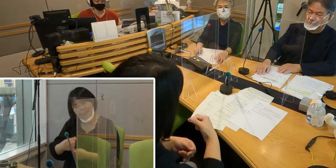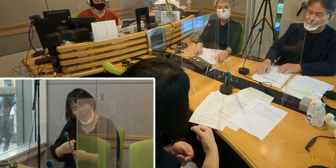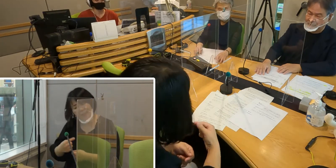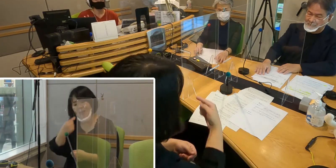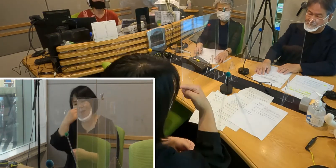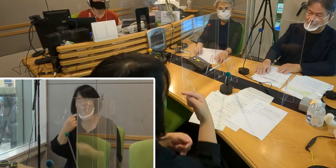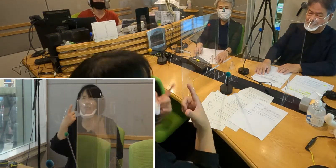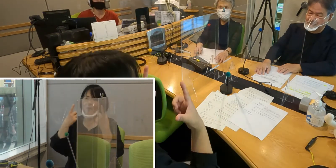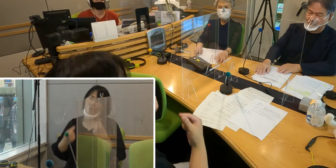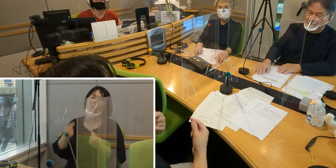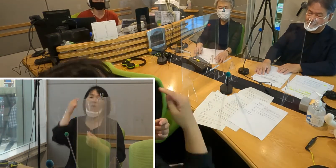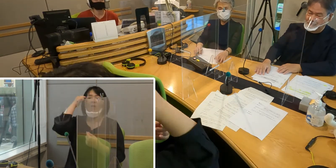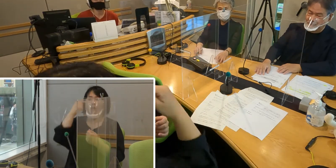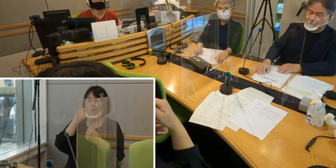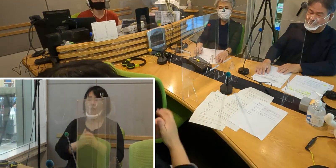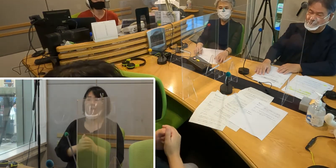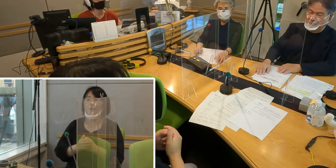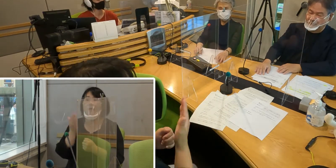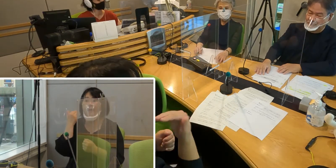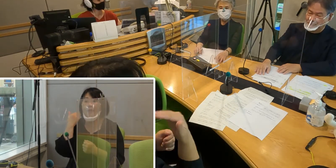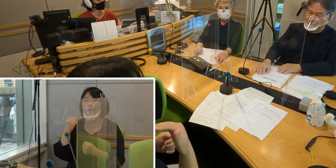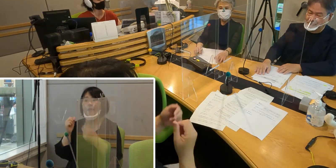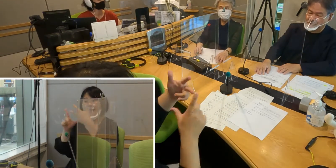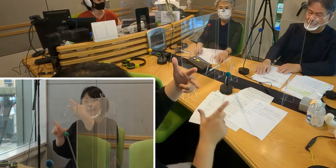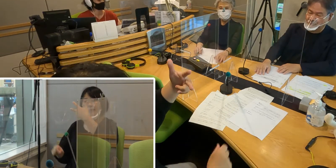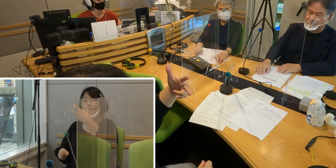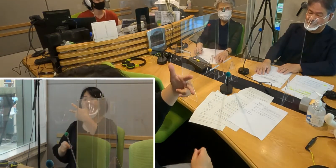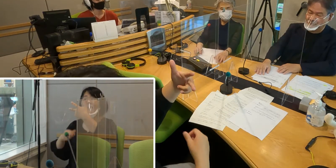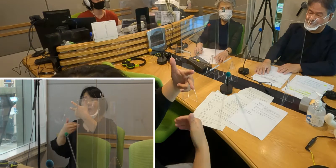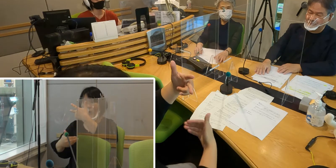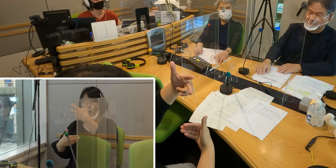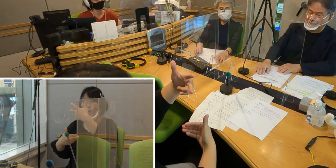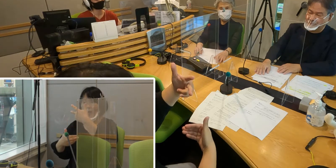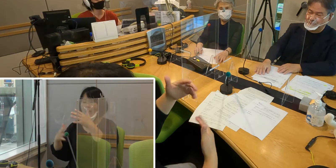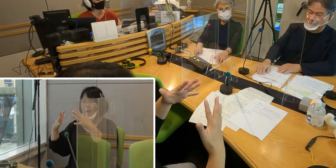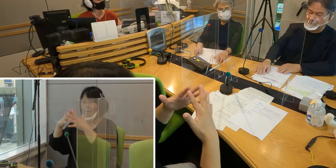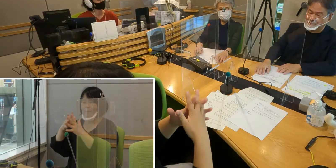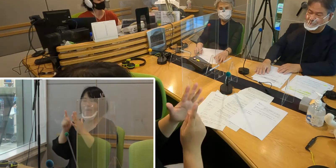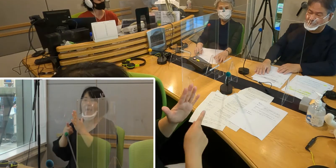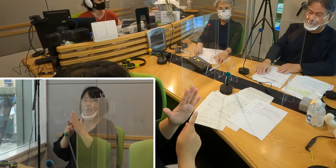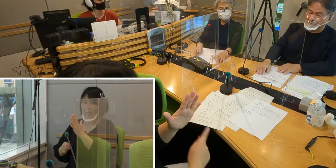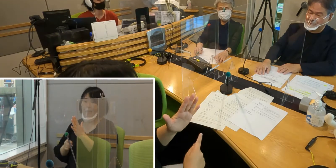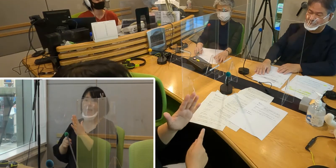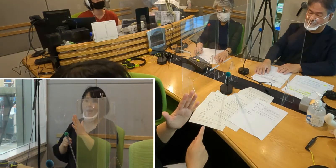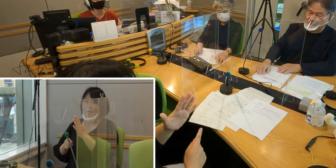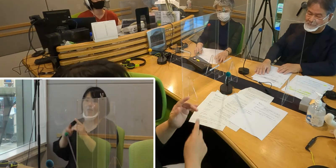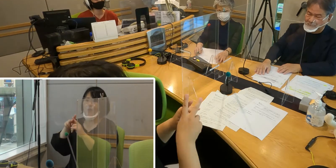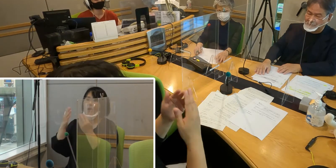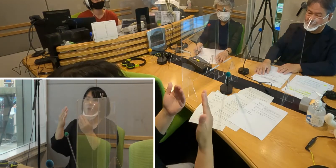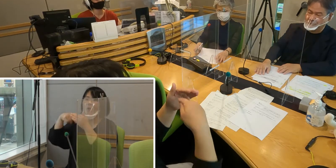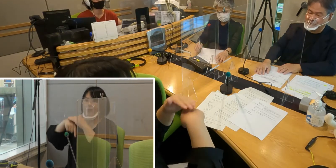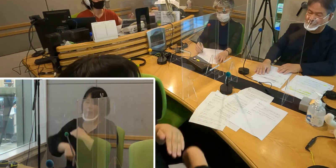先日7月9日宮寺小学校で 手話普及リレーキャンペーンというのが行われて